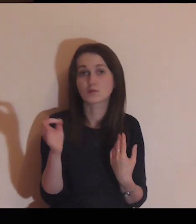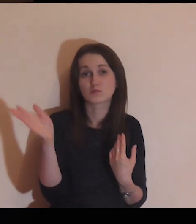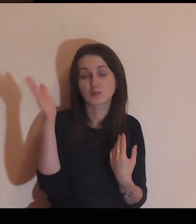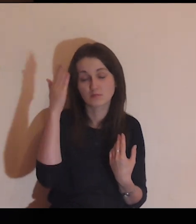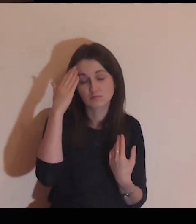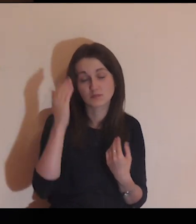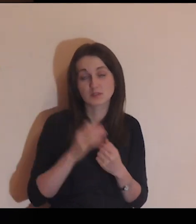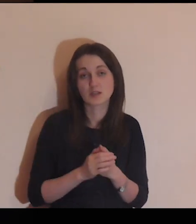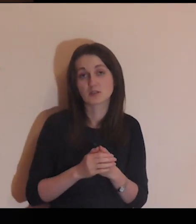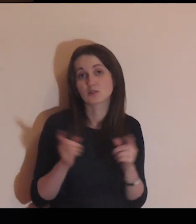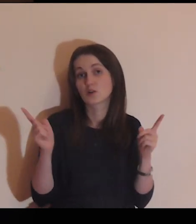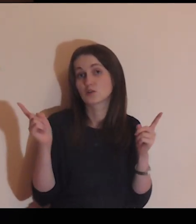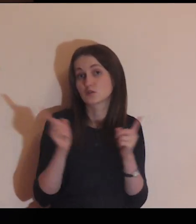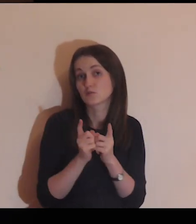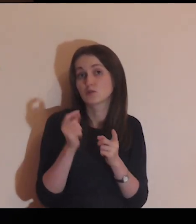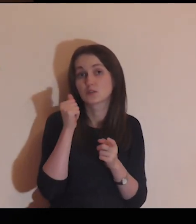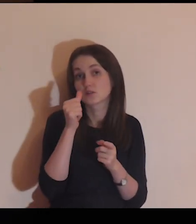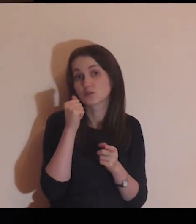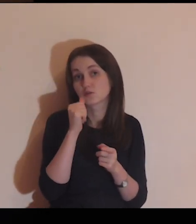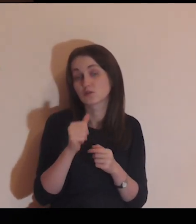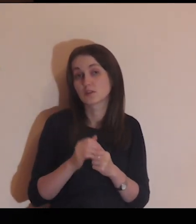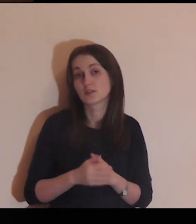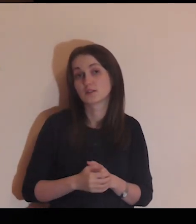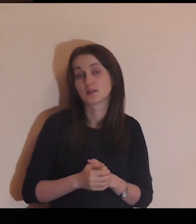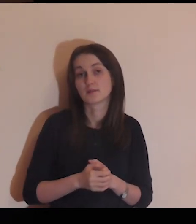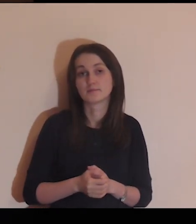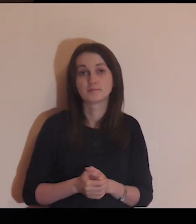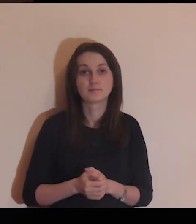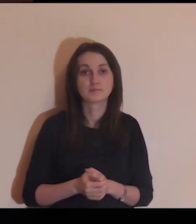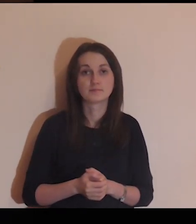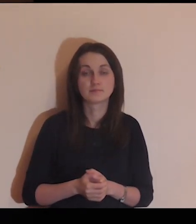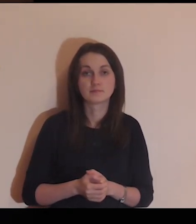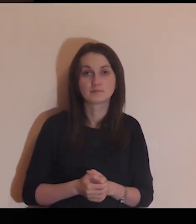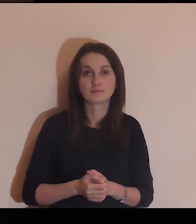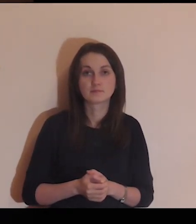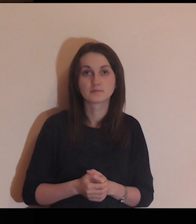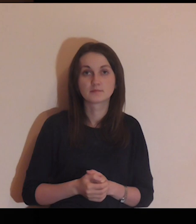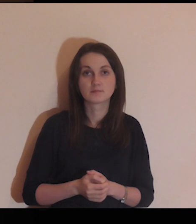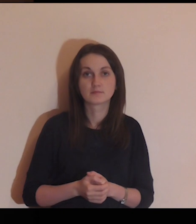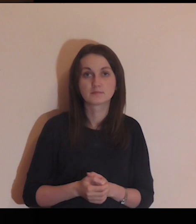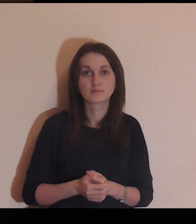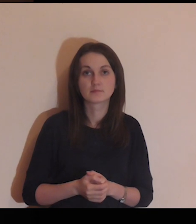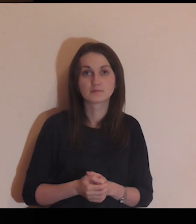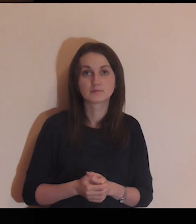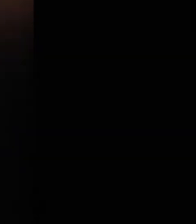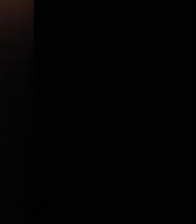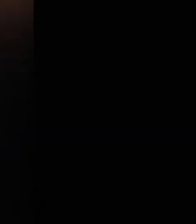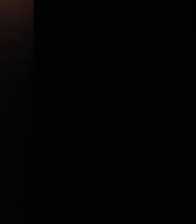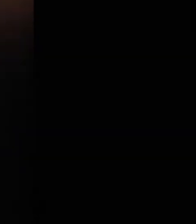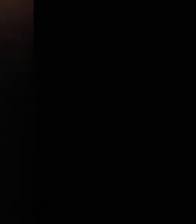których być może spotykasz na co dzień.